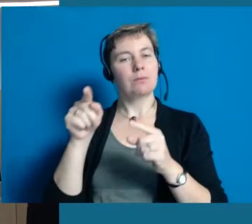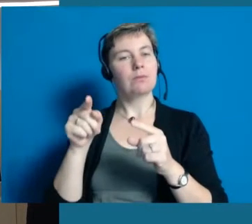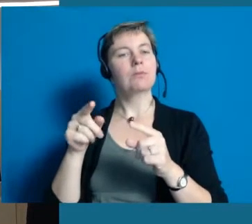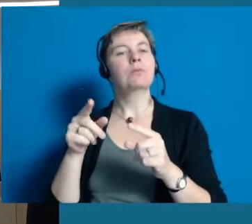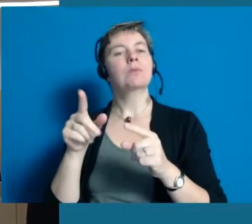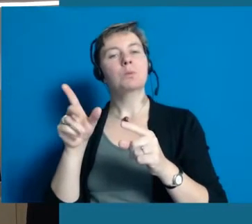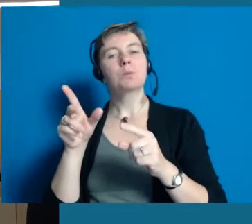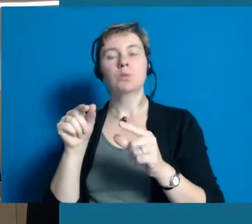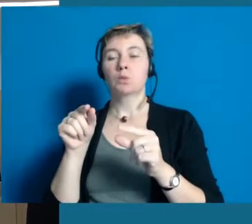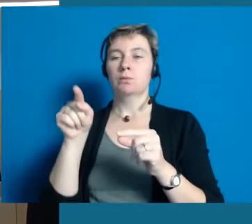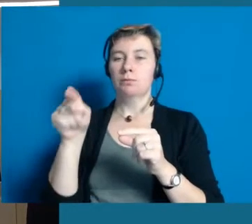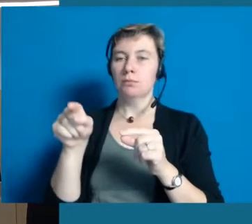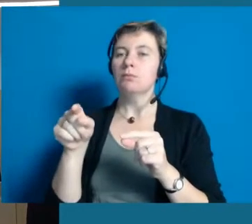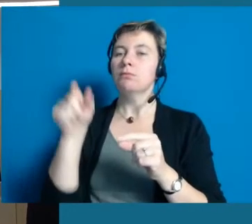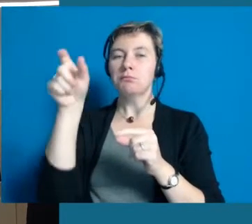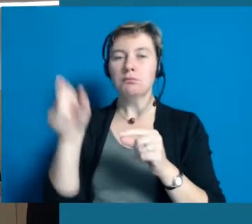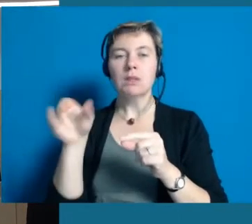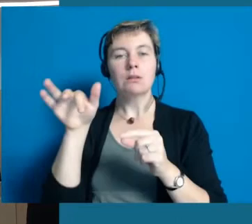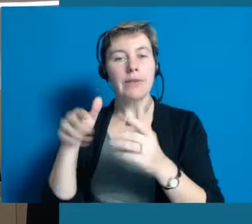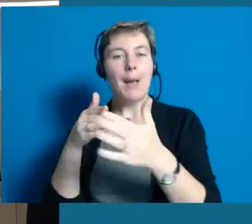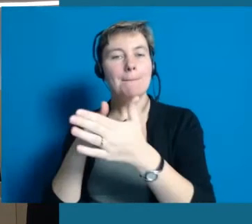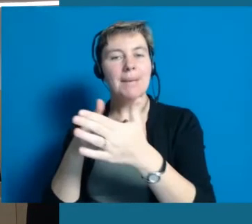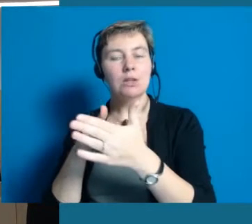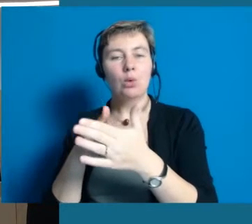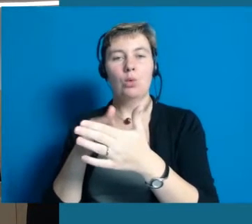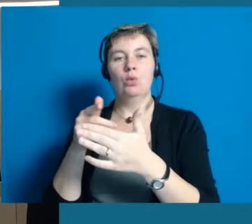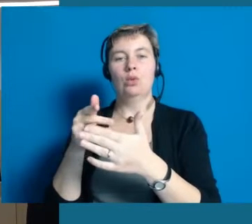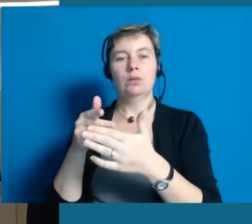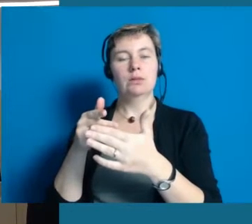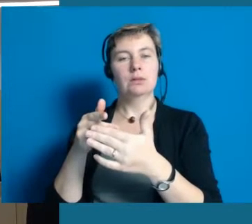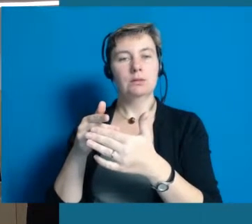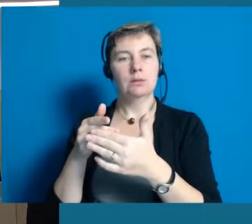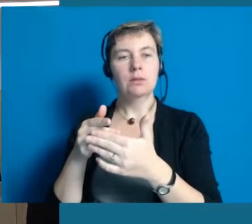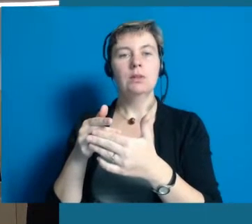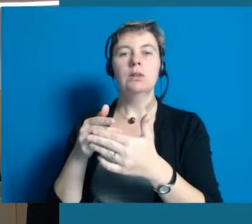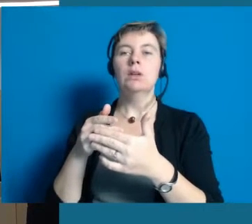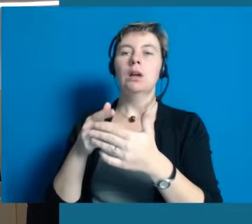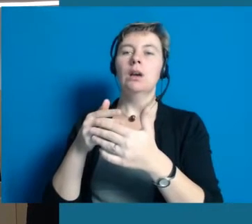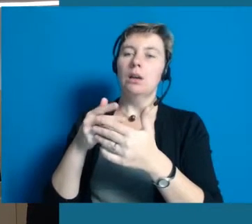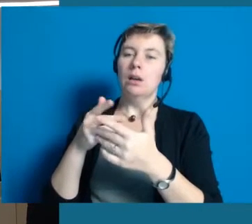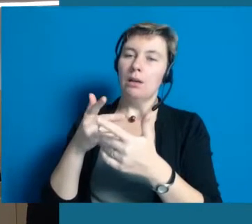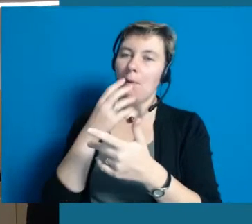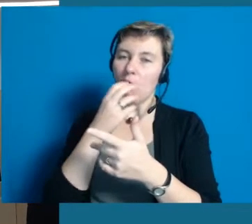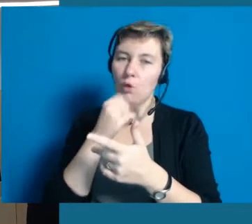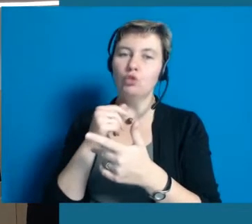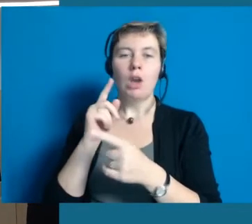die eine Einschränkung, eine Behinderung haben und trotzdem über die Nachbarschaftshilfe Unterstützung und Hilfe